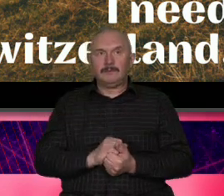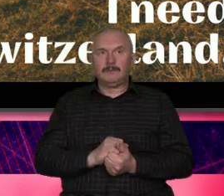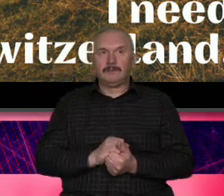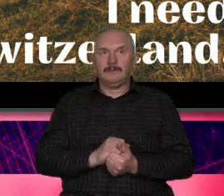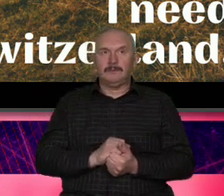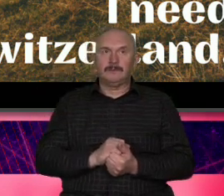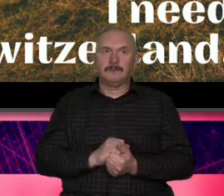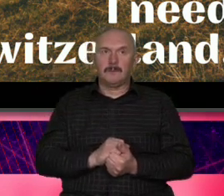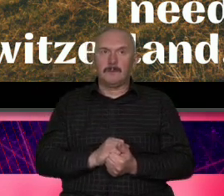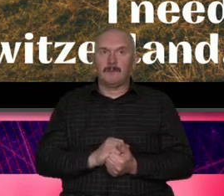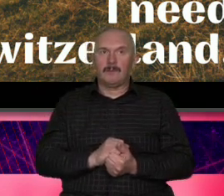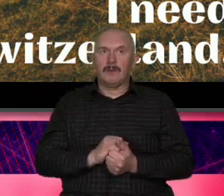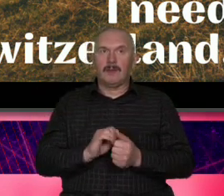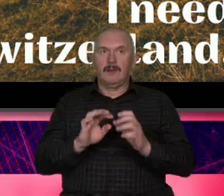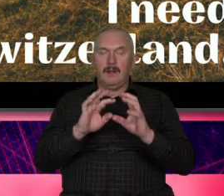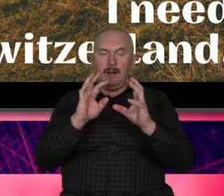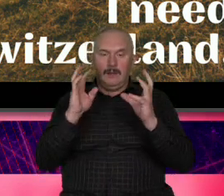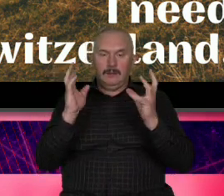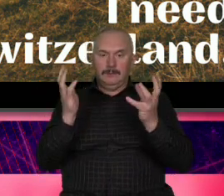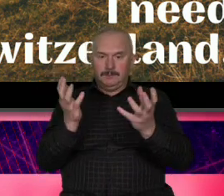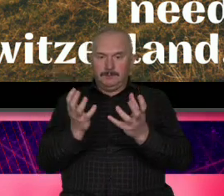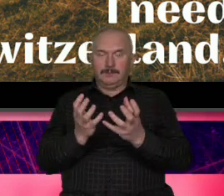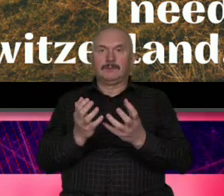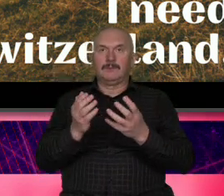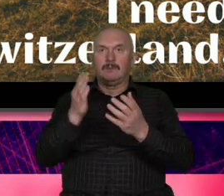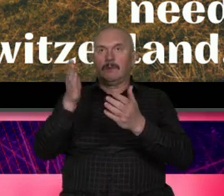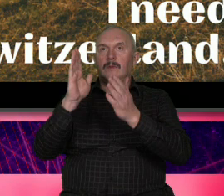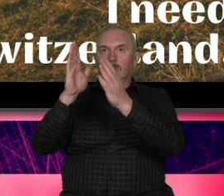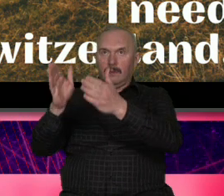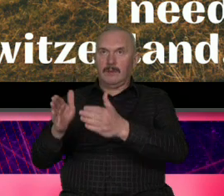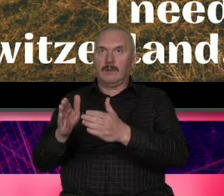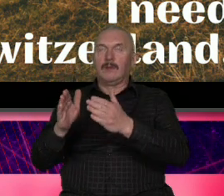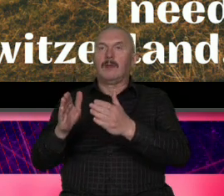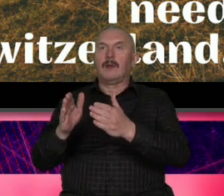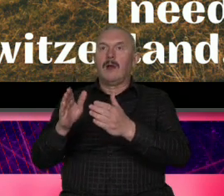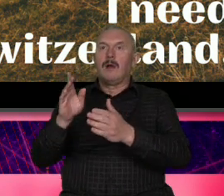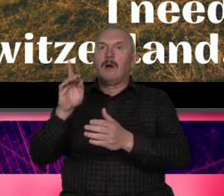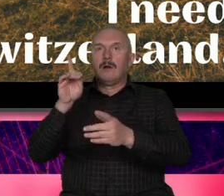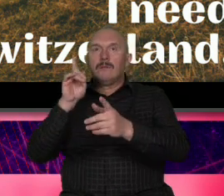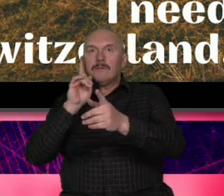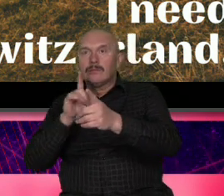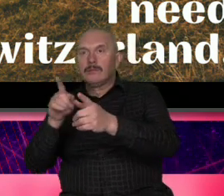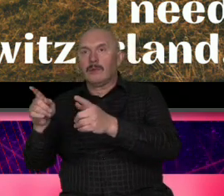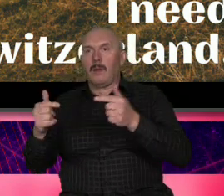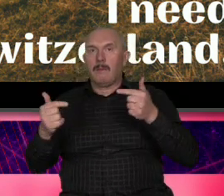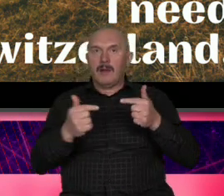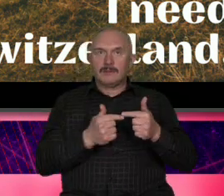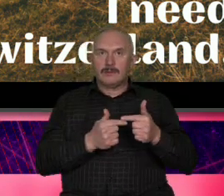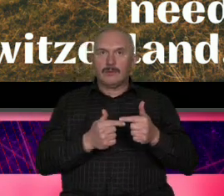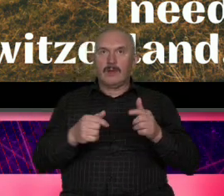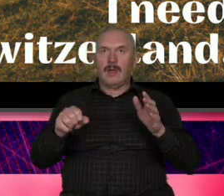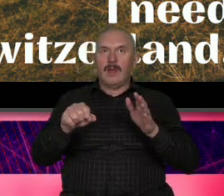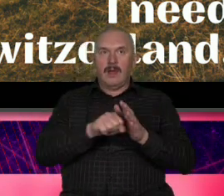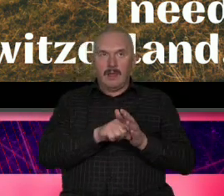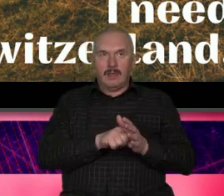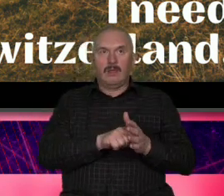otoczkę osobowością będzie pasował do osobowości tej marki terytorialnej czyli